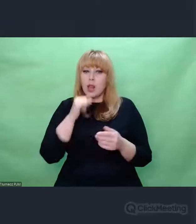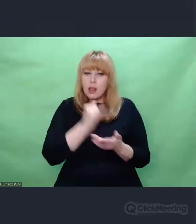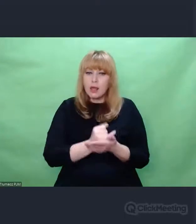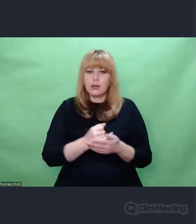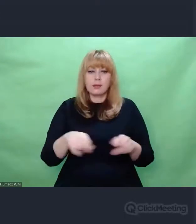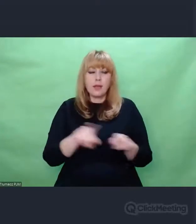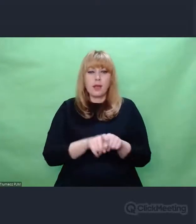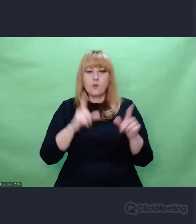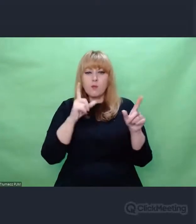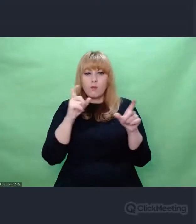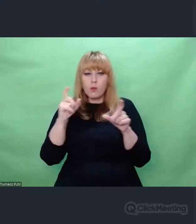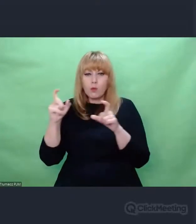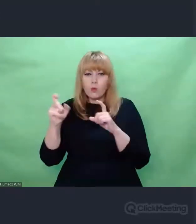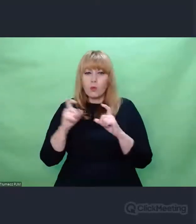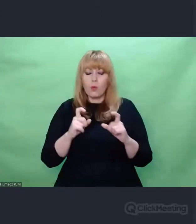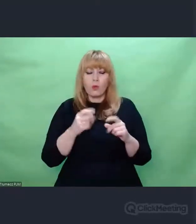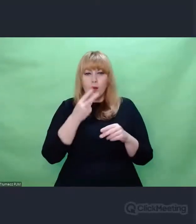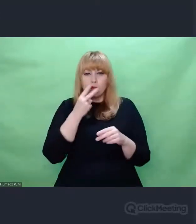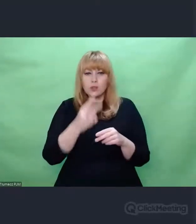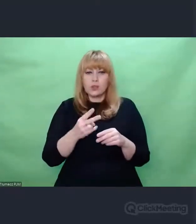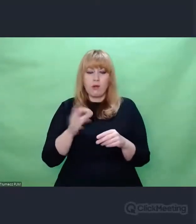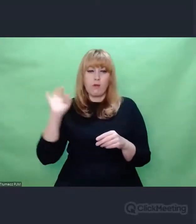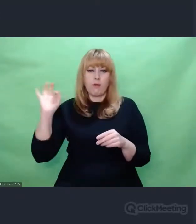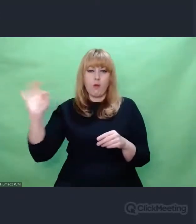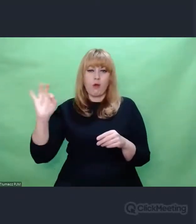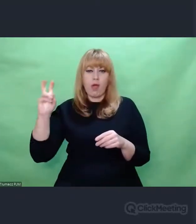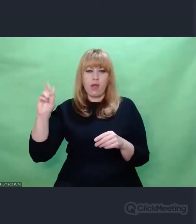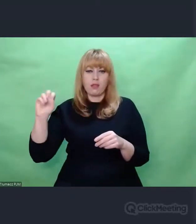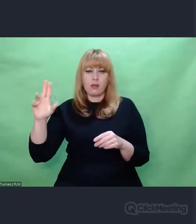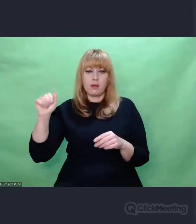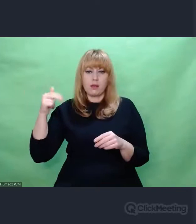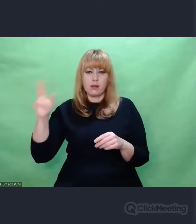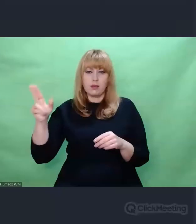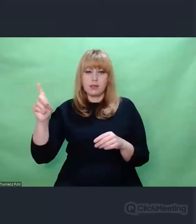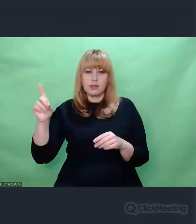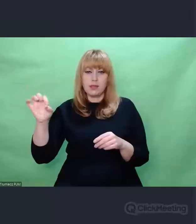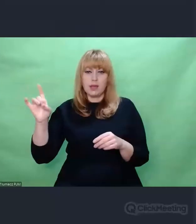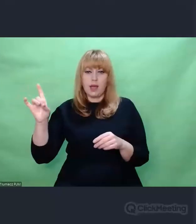Tam były rozmaite pamiątki, notatki.